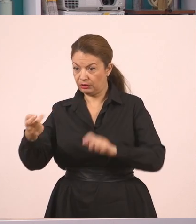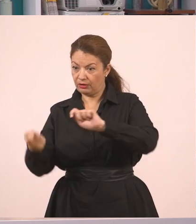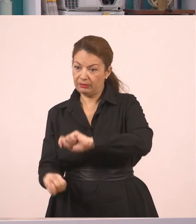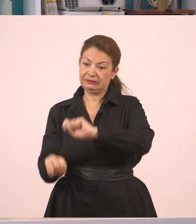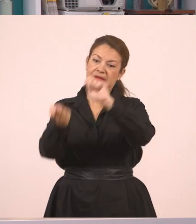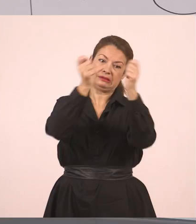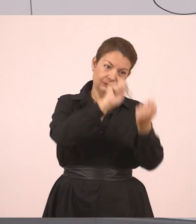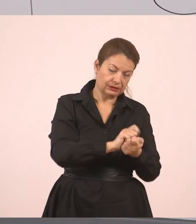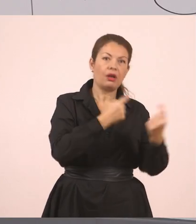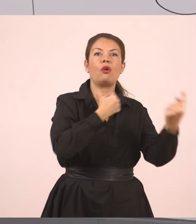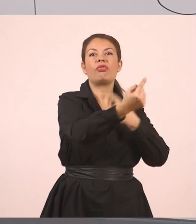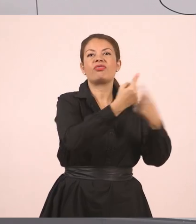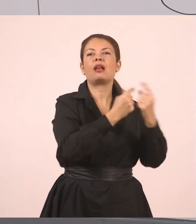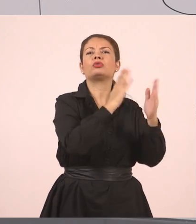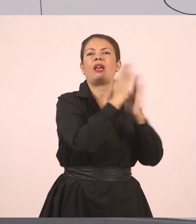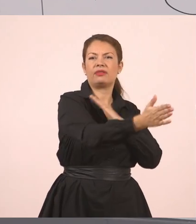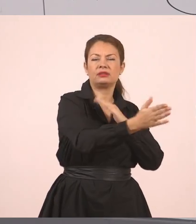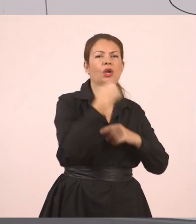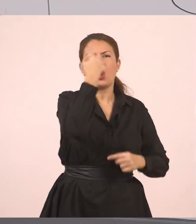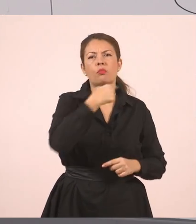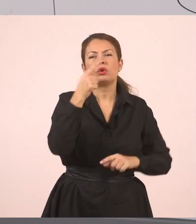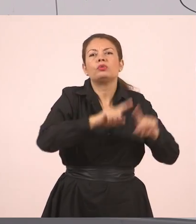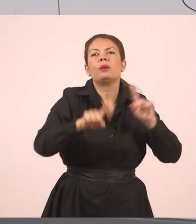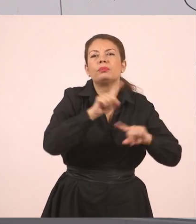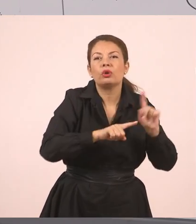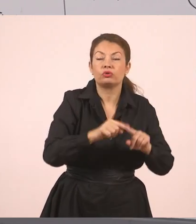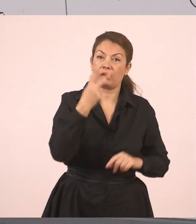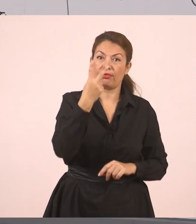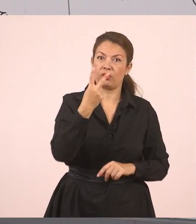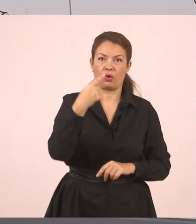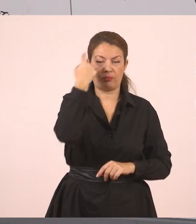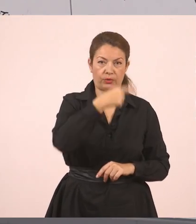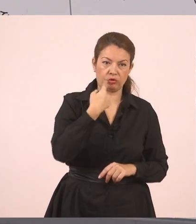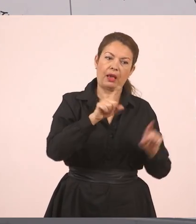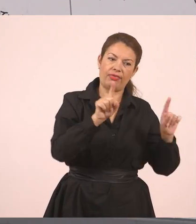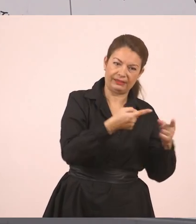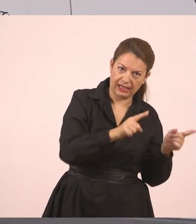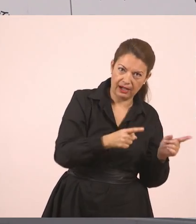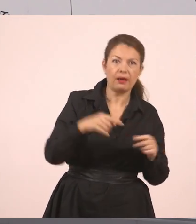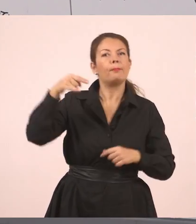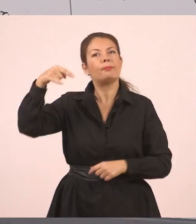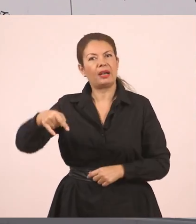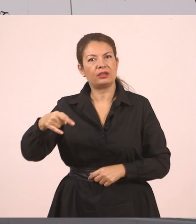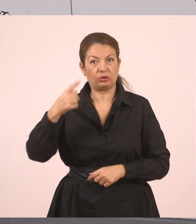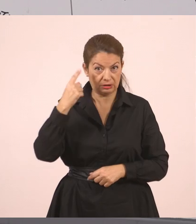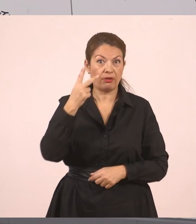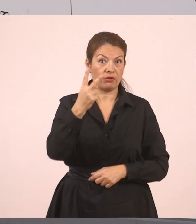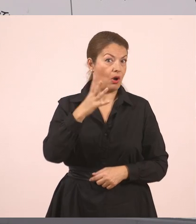Ποια είναι τα πρόσωπα που μιλάνε; Είναι η δασκάλα και είναι και ο Παναγιώτης. Τώρα δεν θα βάλω εισαγωγικά, να βάλω και μια φορά παύλα, παύλα διαλόγου.